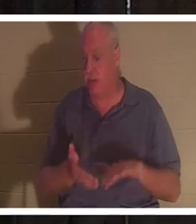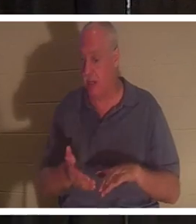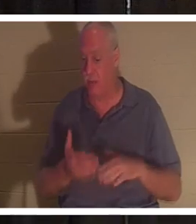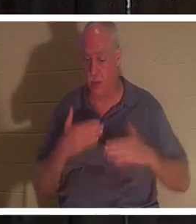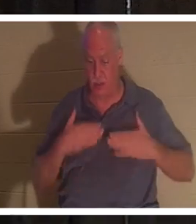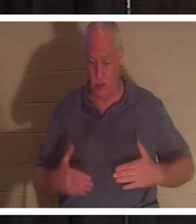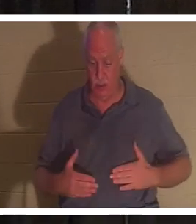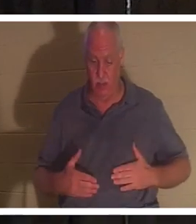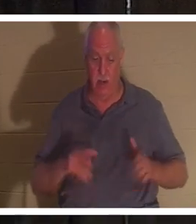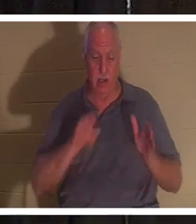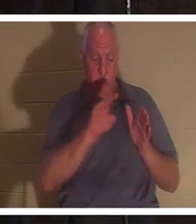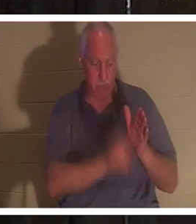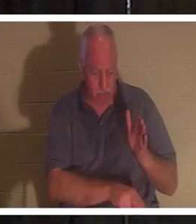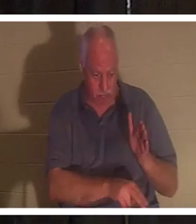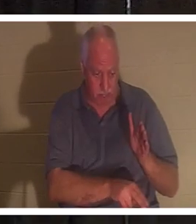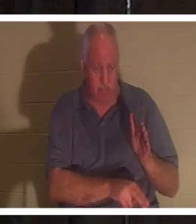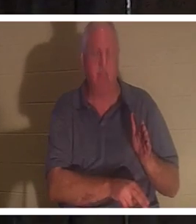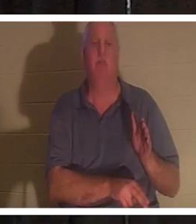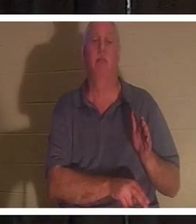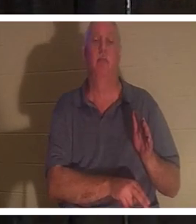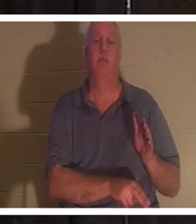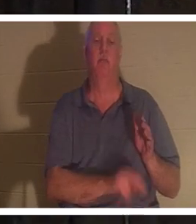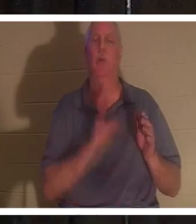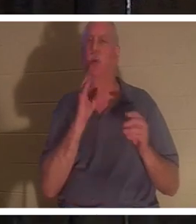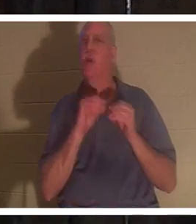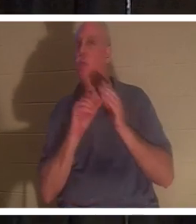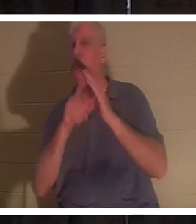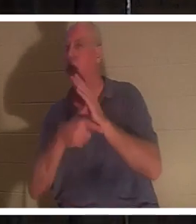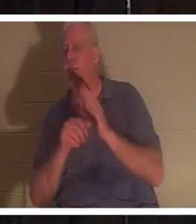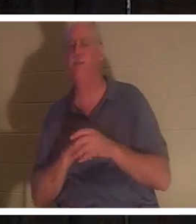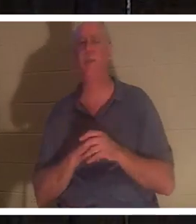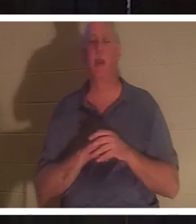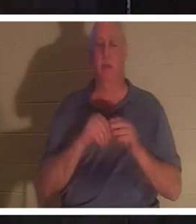в землю. И мы поговорим об этом по мере продвижения дальше, но сегодня вечером я говорю о